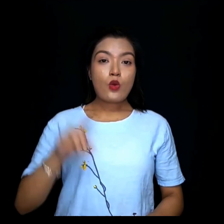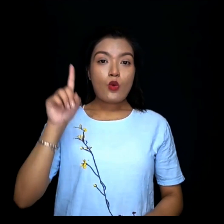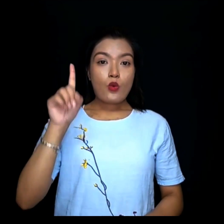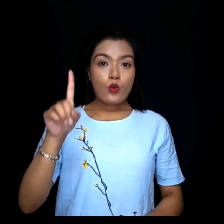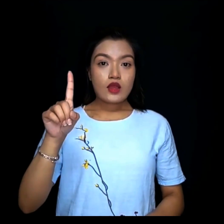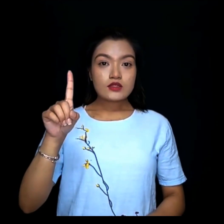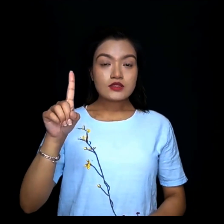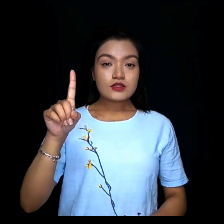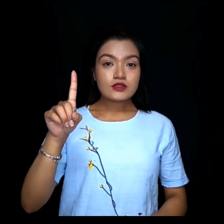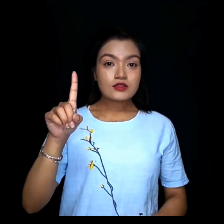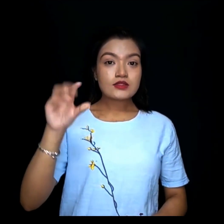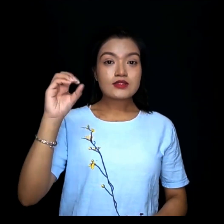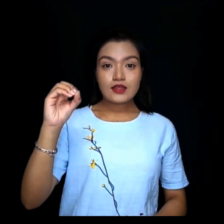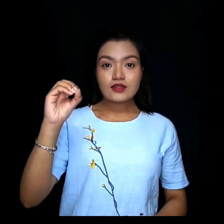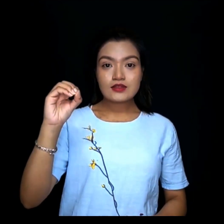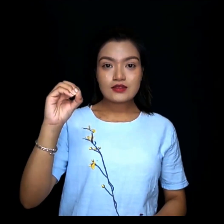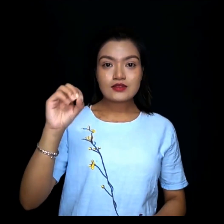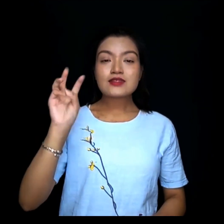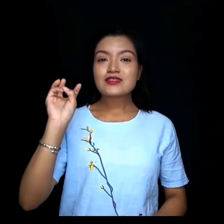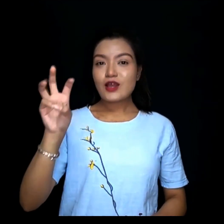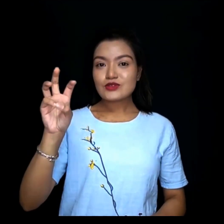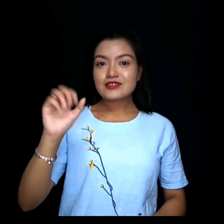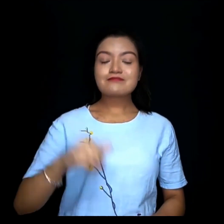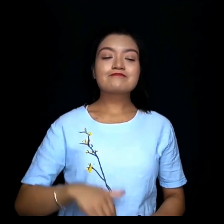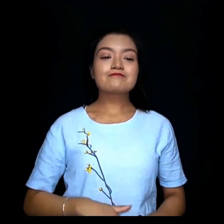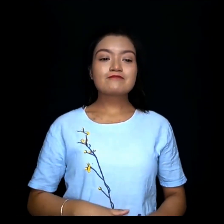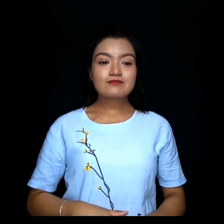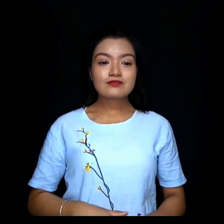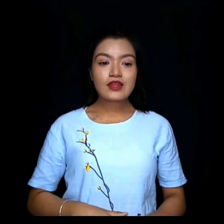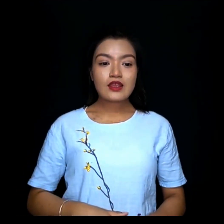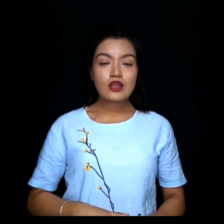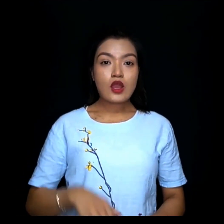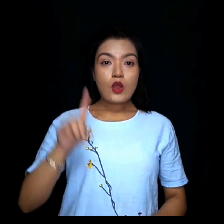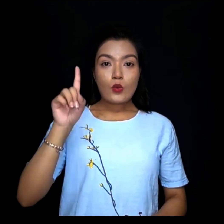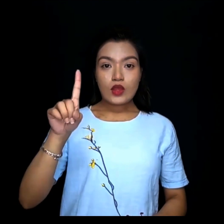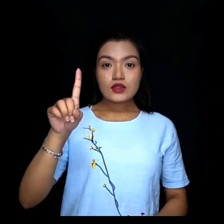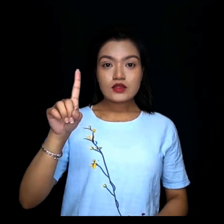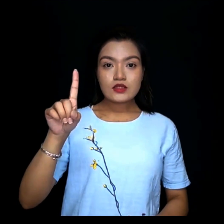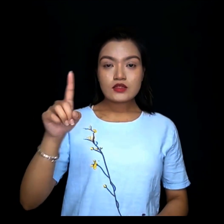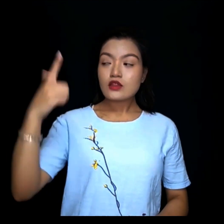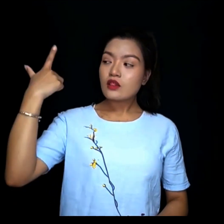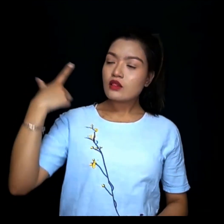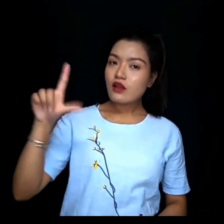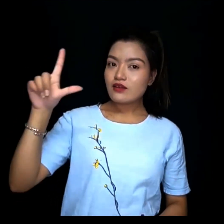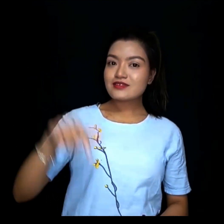१०हजार १लाख